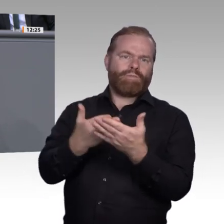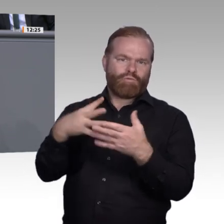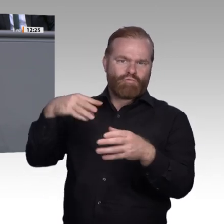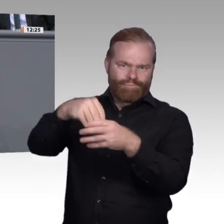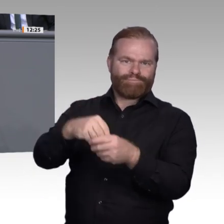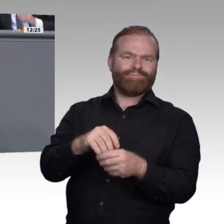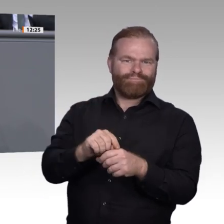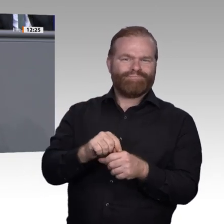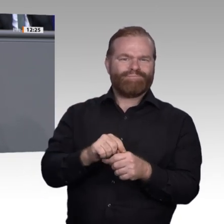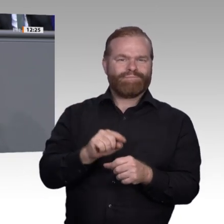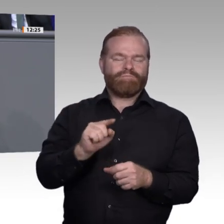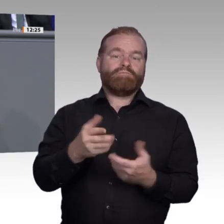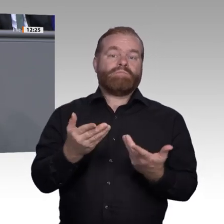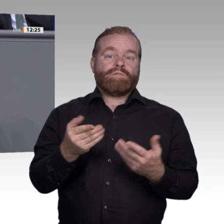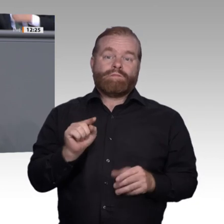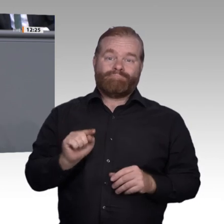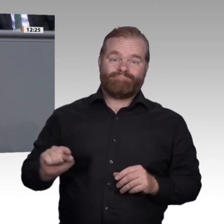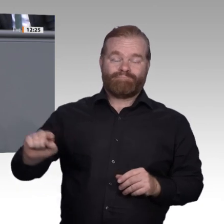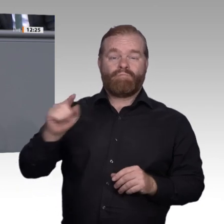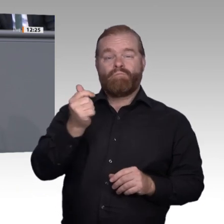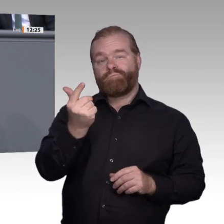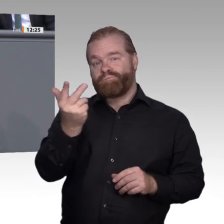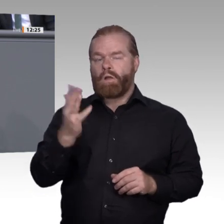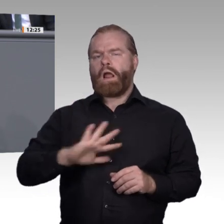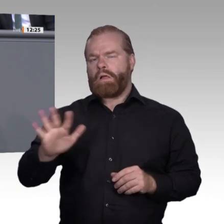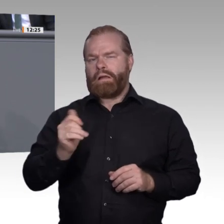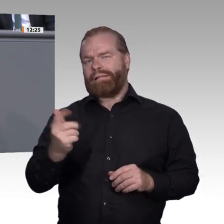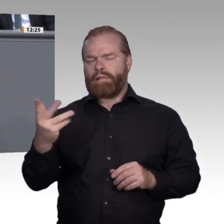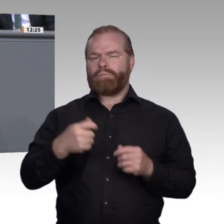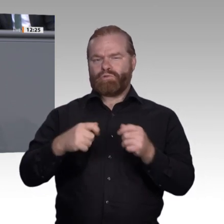darf. Dann fordern sie vielmehr ein, dass es nicht nur einen Betrieb kennenlernt,